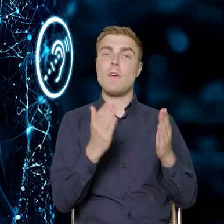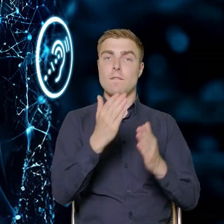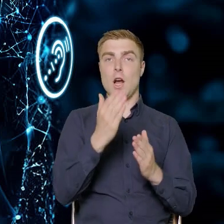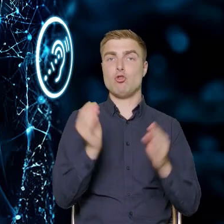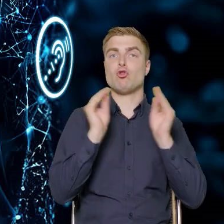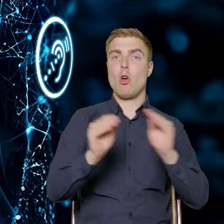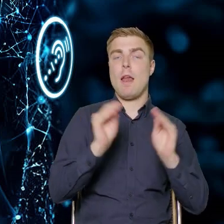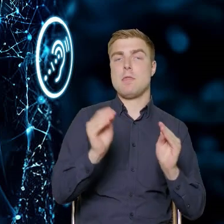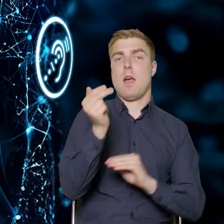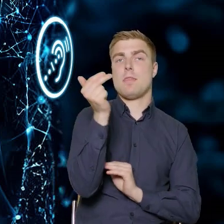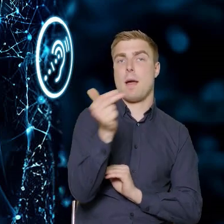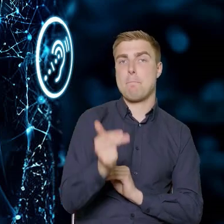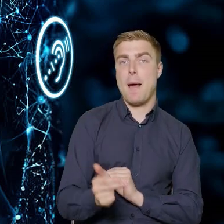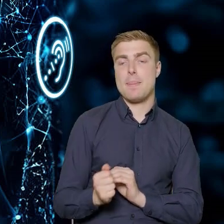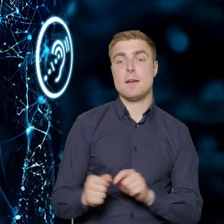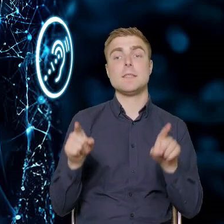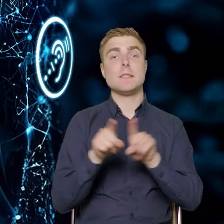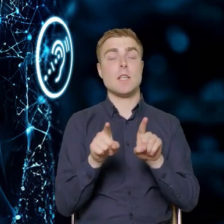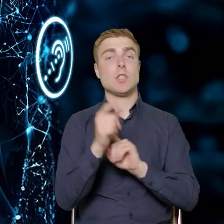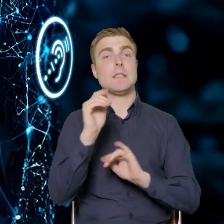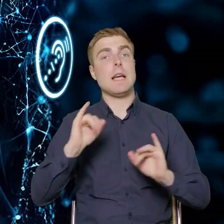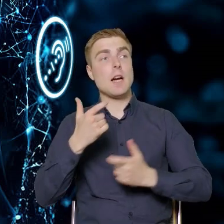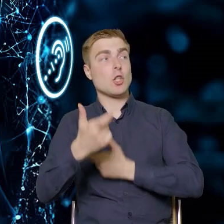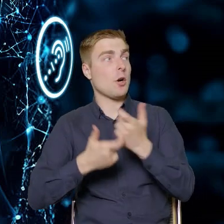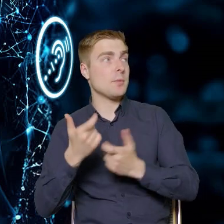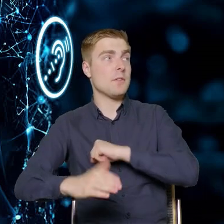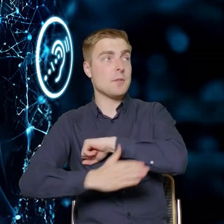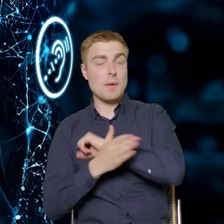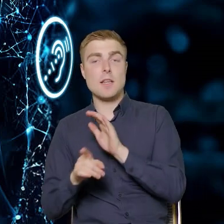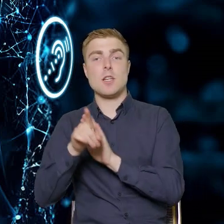jak powinna wyglądać ścieżka wsparcia dla pracowników przedsiębiorstw.